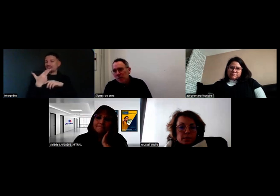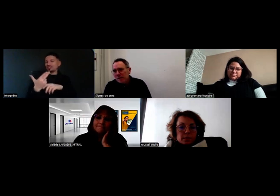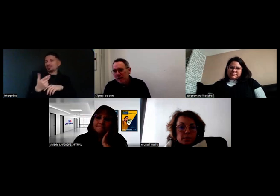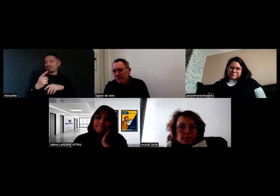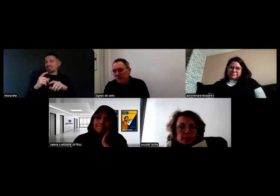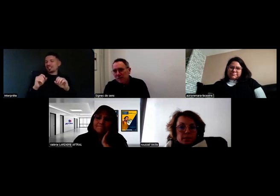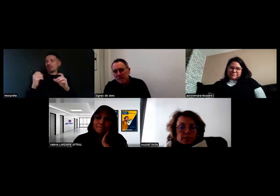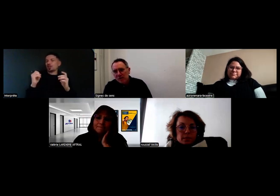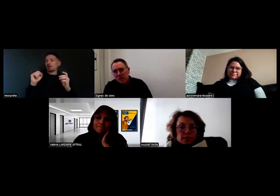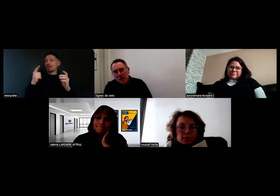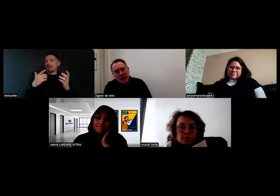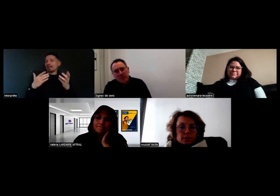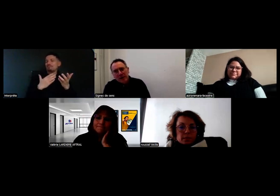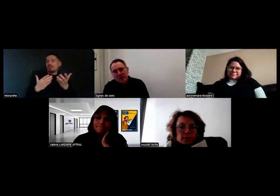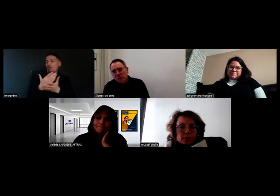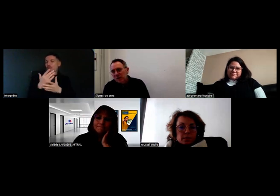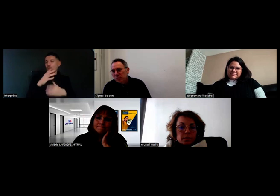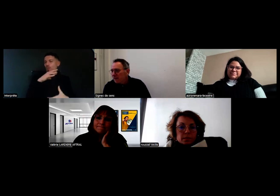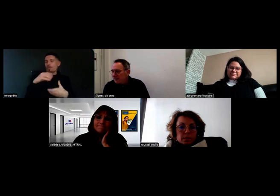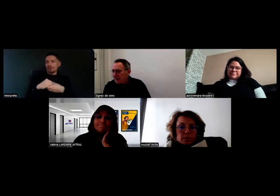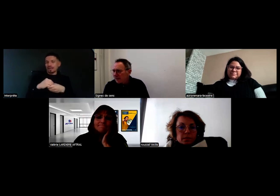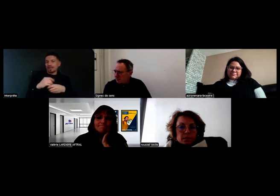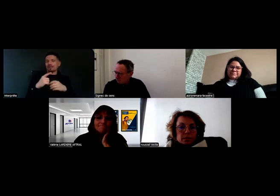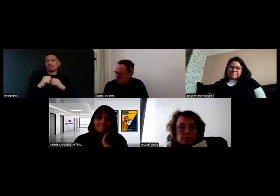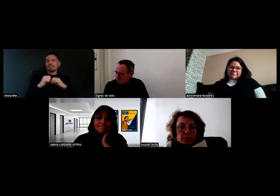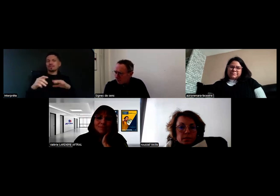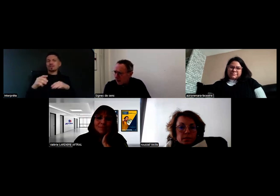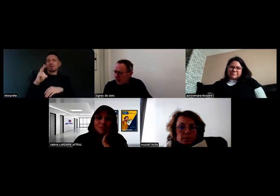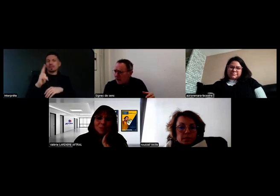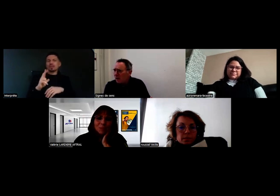On va commencer à diffuser à partir de début 2025